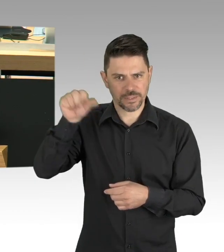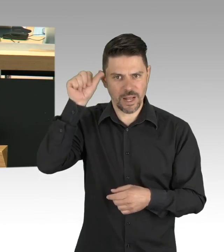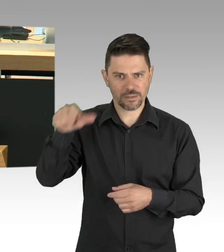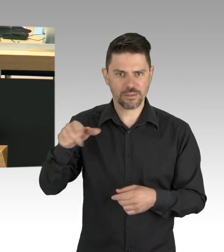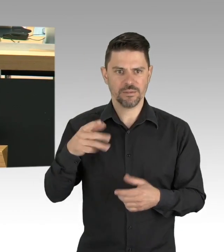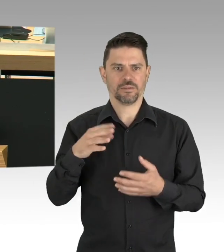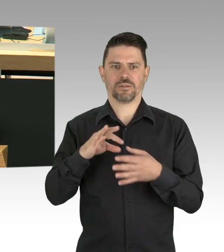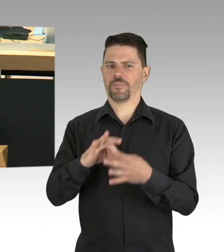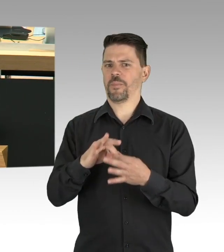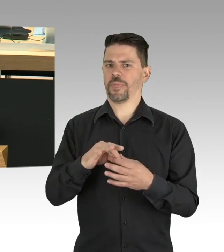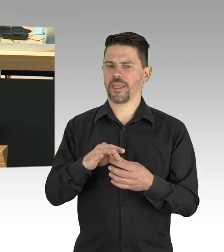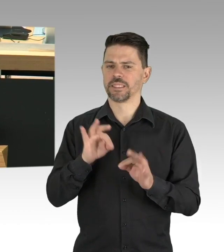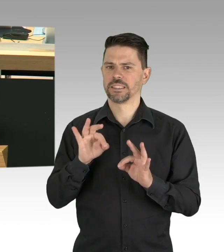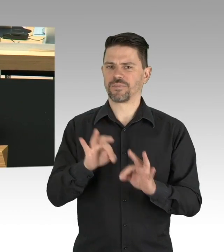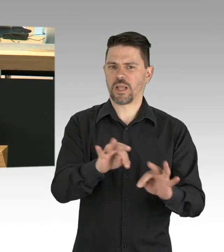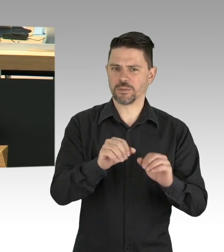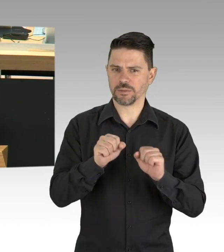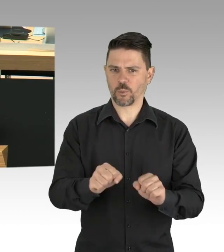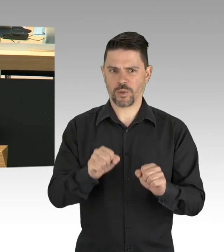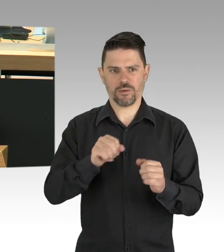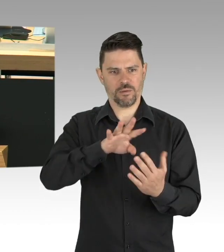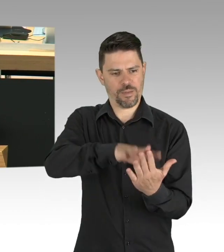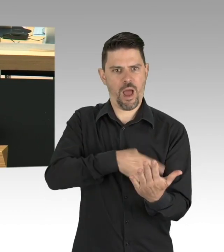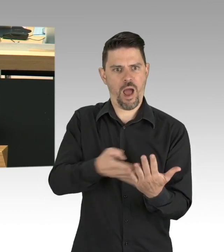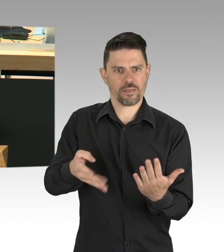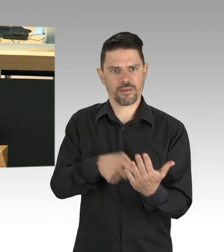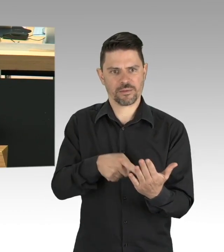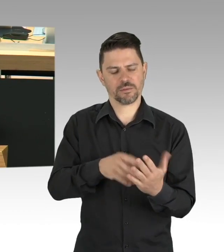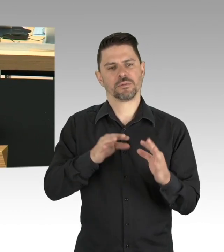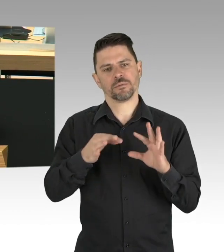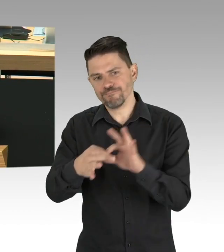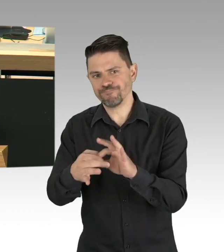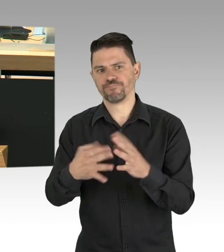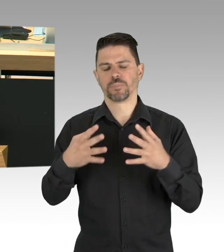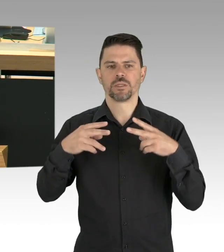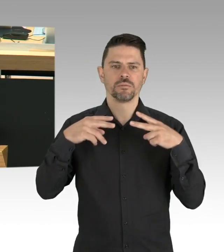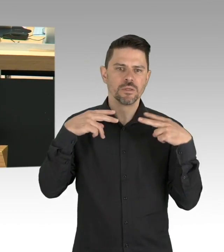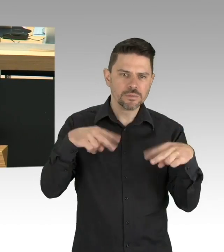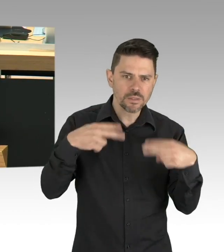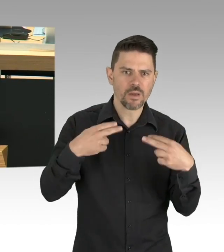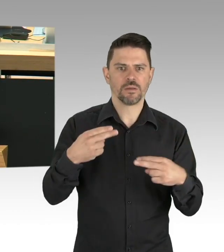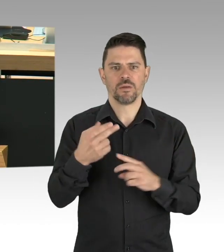für die Wiedereröffnung der Betriebe einzutreten? Sehr geehrter Herr Bürgermeister, ich unterstütze Sie dabei,